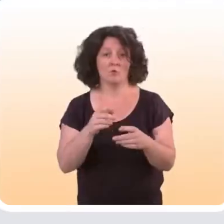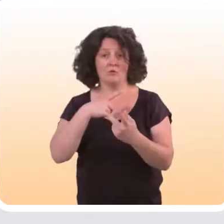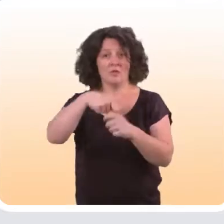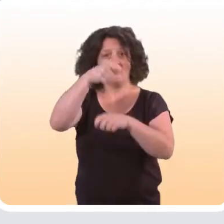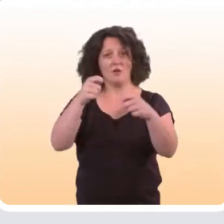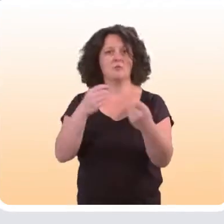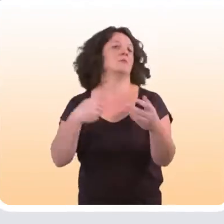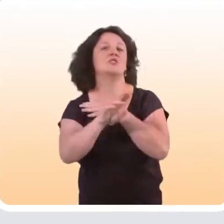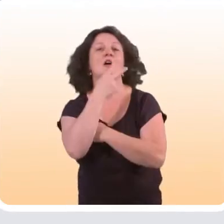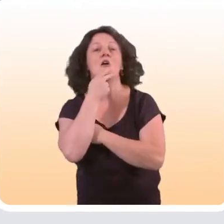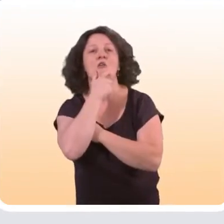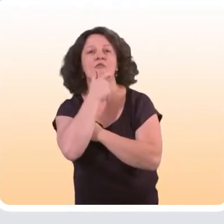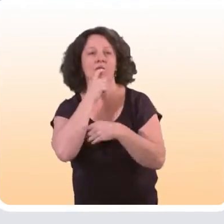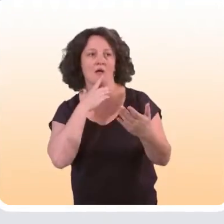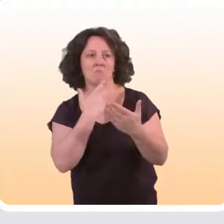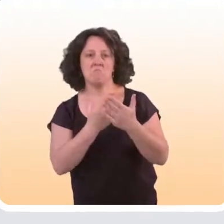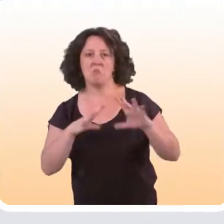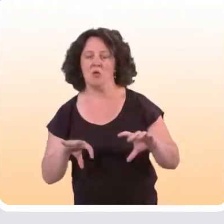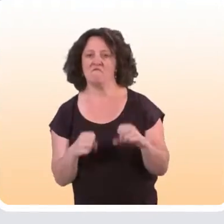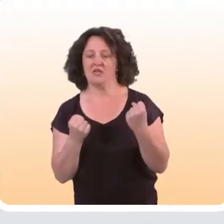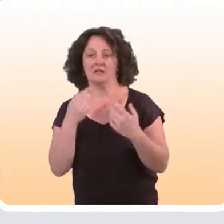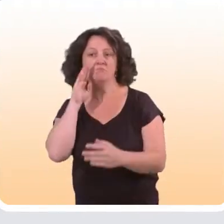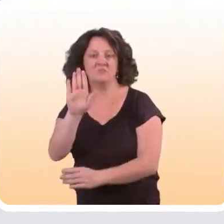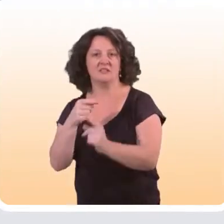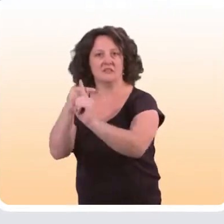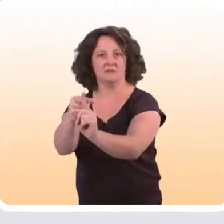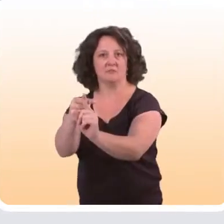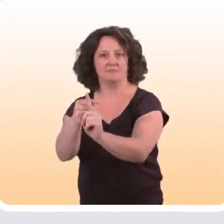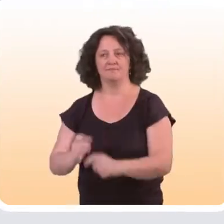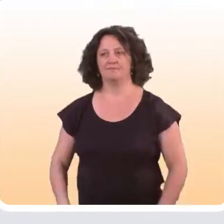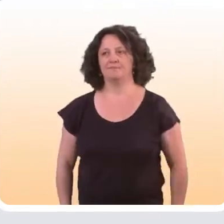Il a été évalué en Angleterre et cette évaluation a montré son efficacité auprès de cette cible.